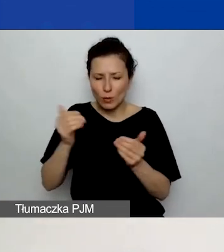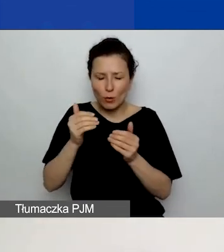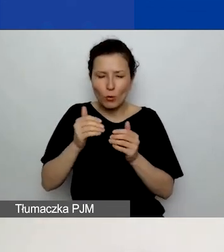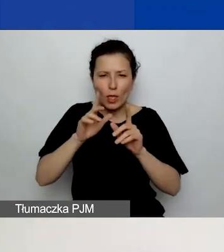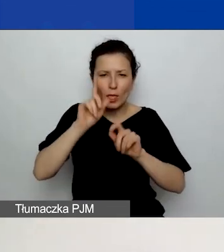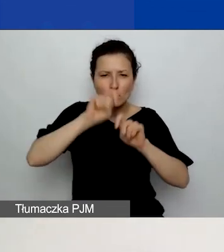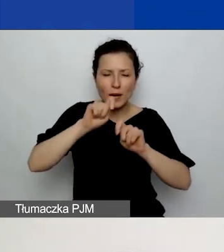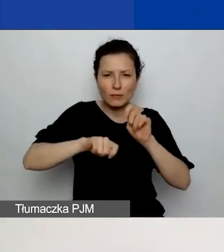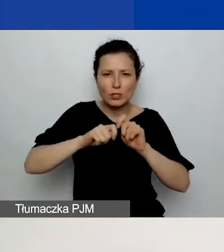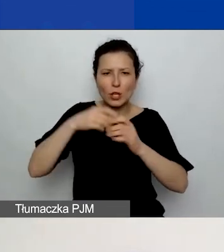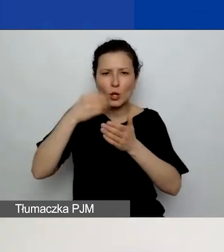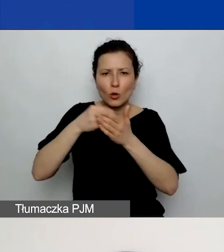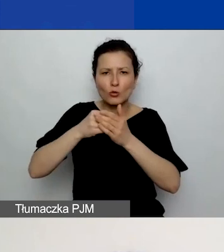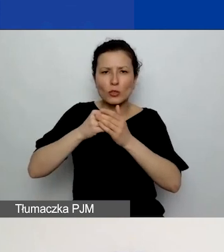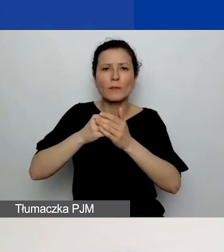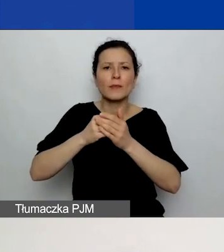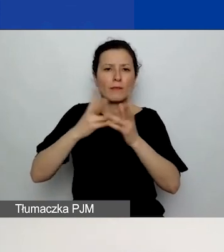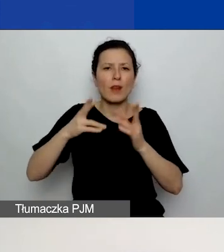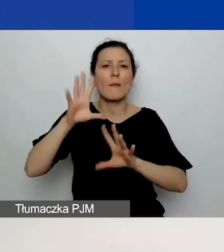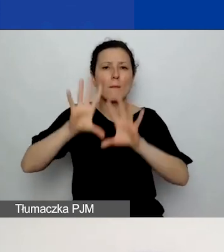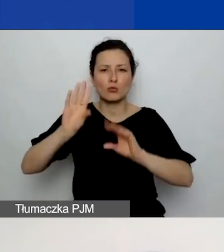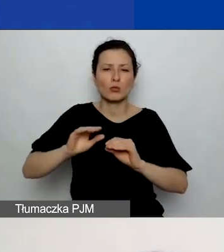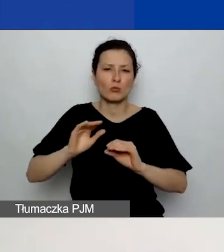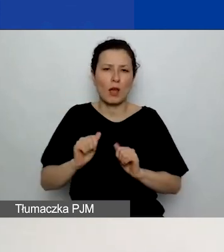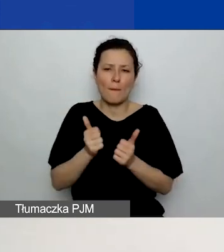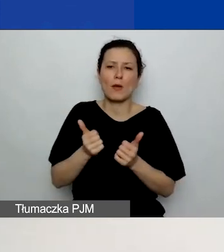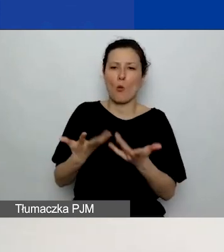Aby po prostu ułatwić im pracę. Prosimy też o określenie,